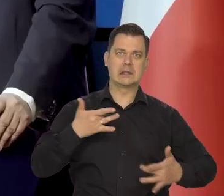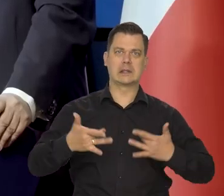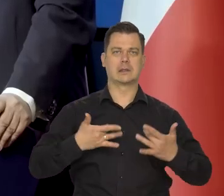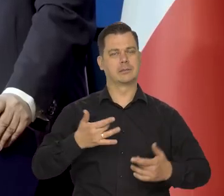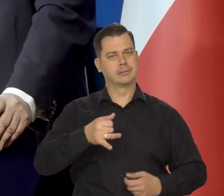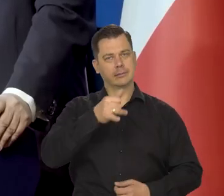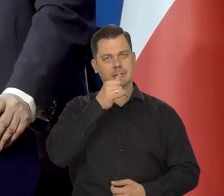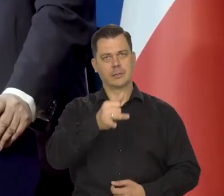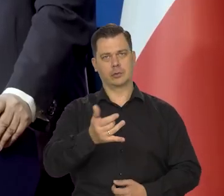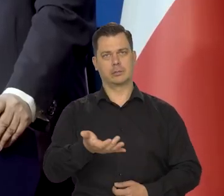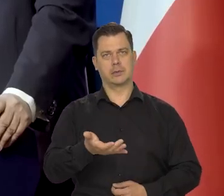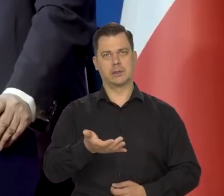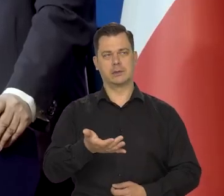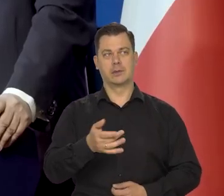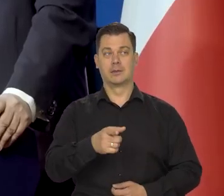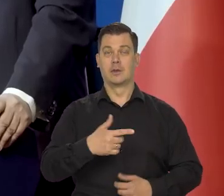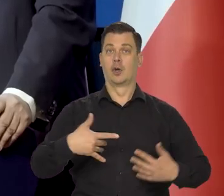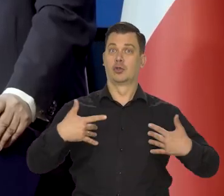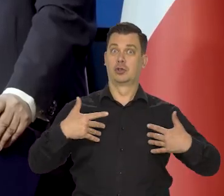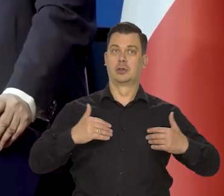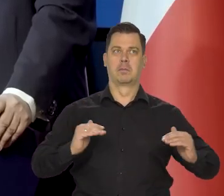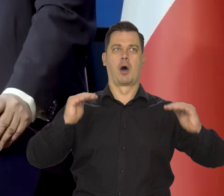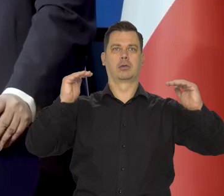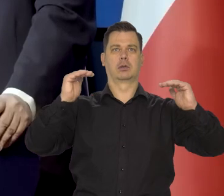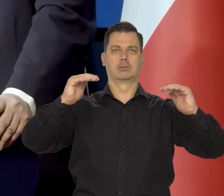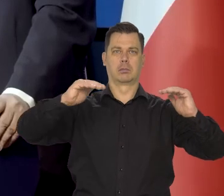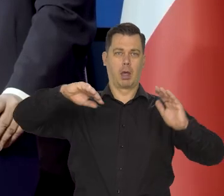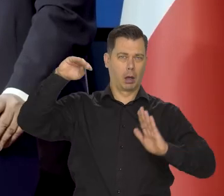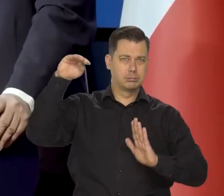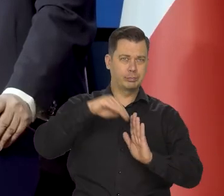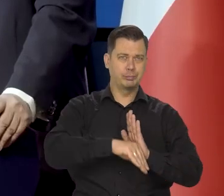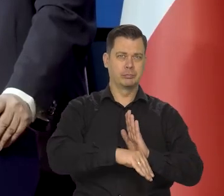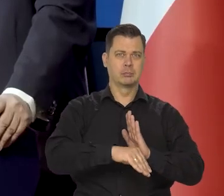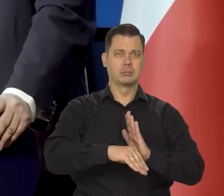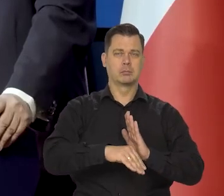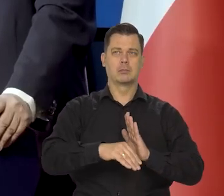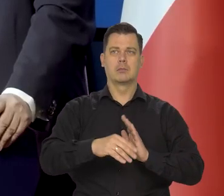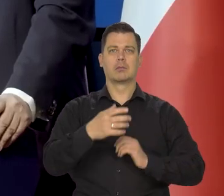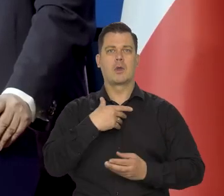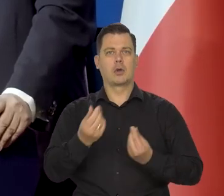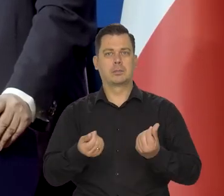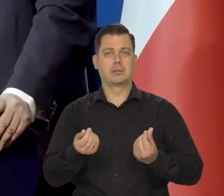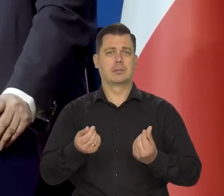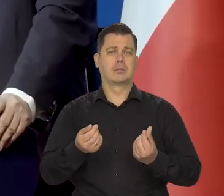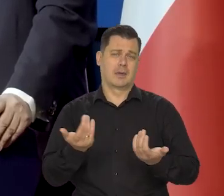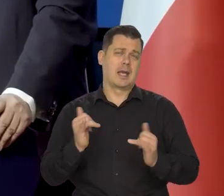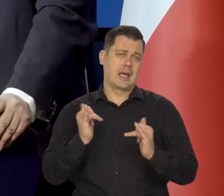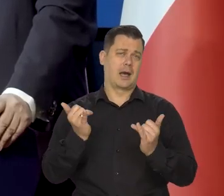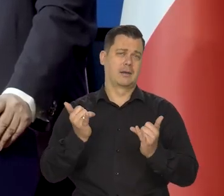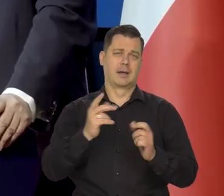w poziomie życia w stanie gospodarki i tak dalej tak, jak wszystkie cywilizowane kraje.